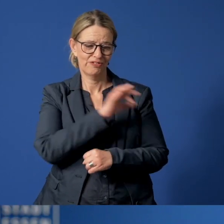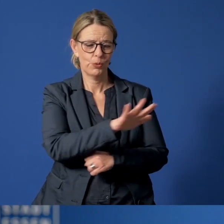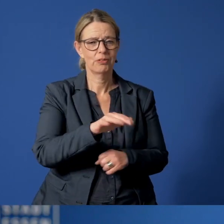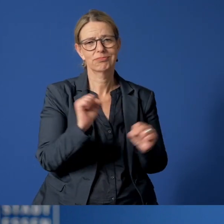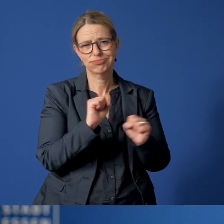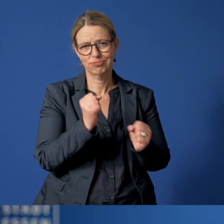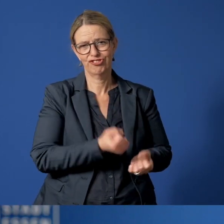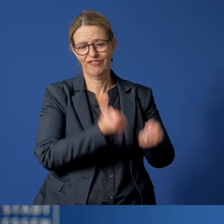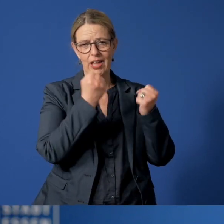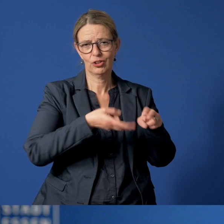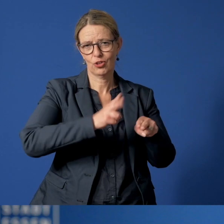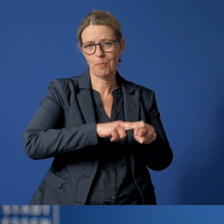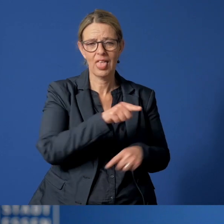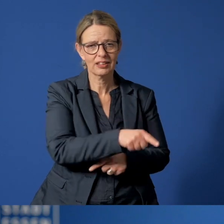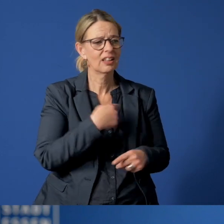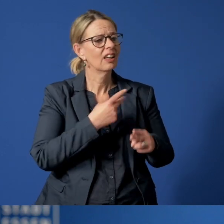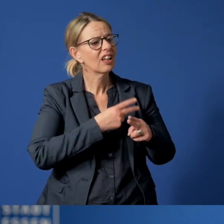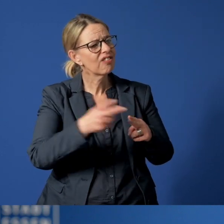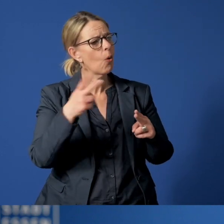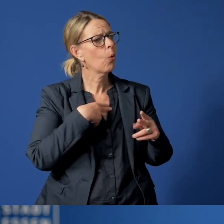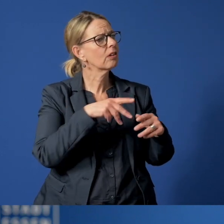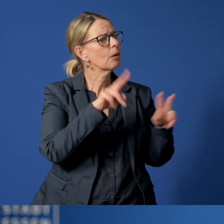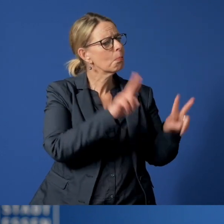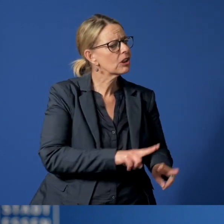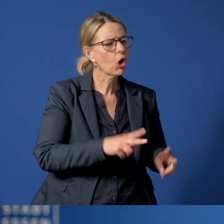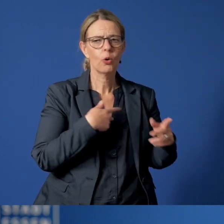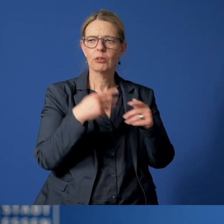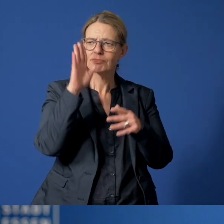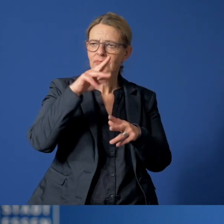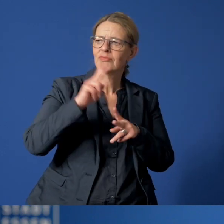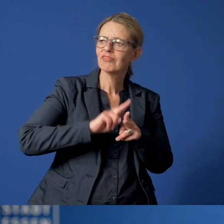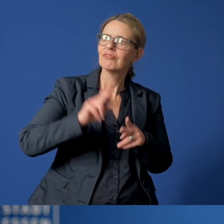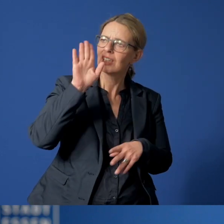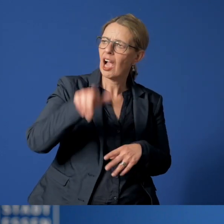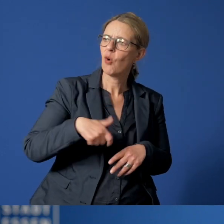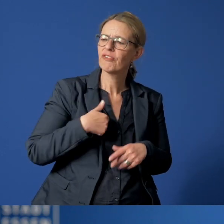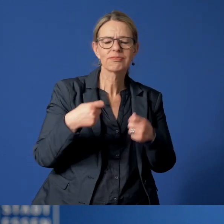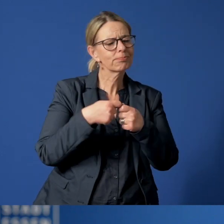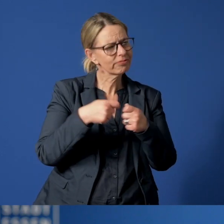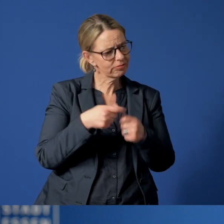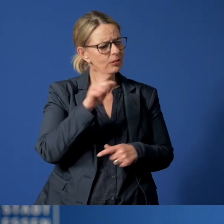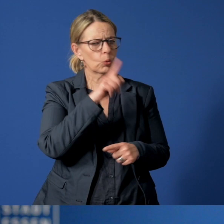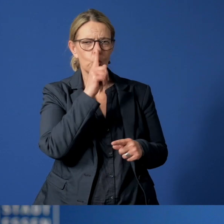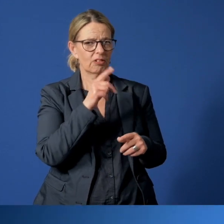Betreuungsangebote fallen aus. Gewohnte Treffen mit Vertrauten oder engen Bezugspersonen können nicht oder nur eingeschränkt stattfinden.